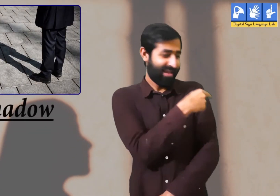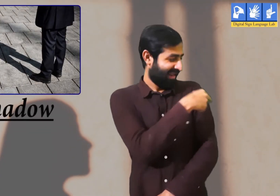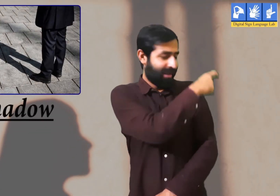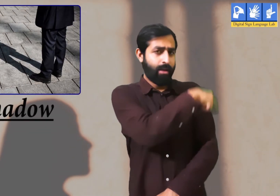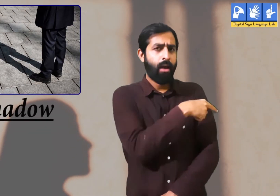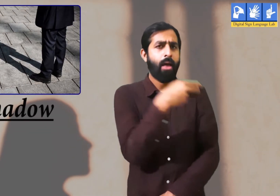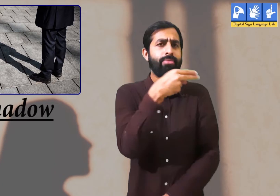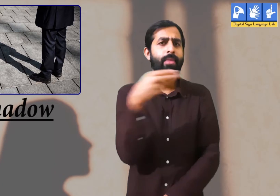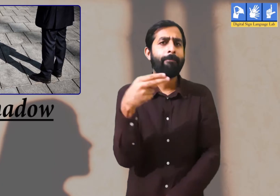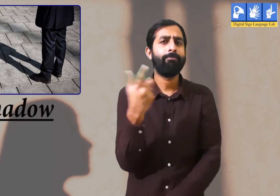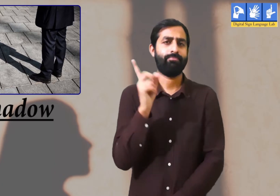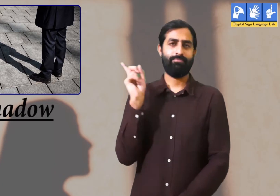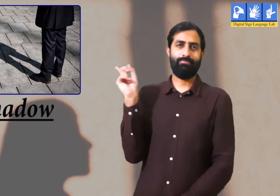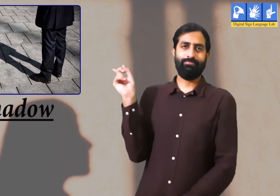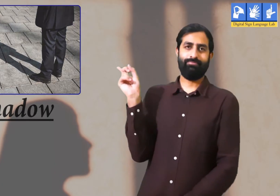छाया